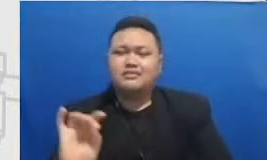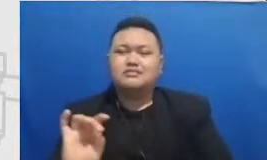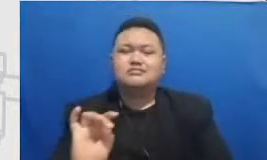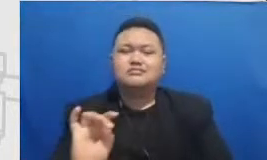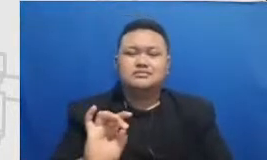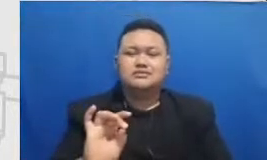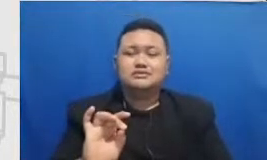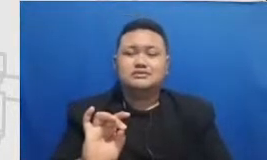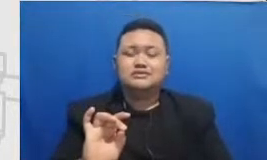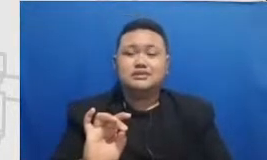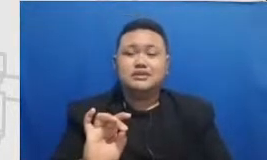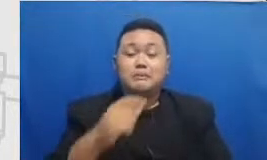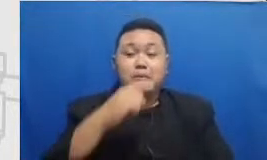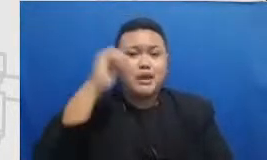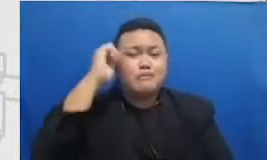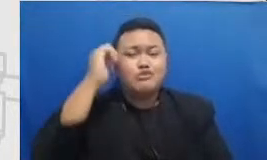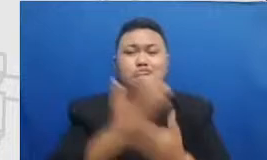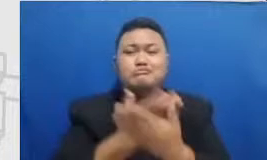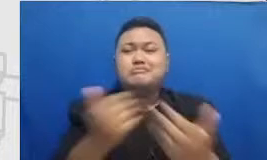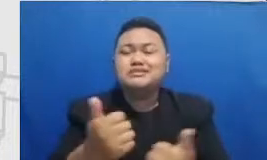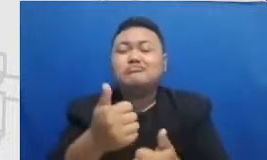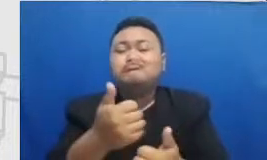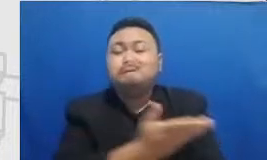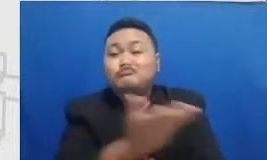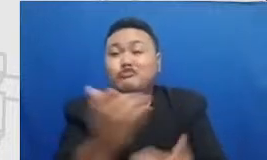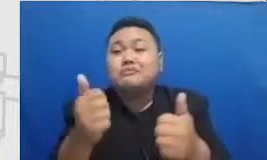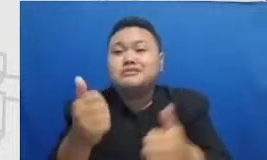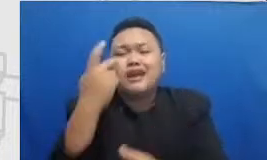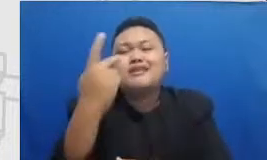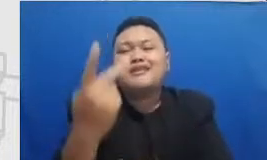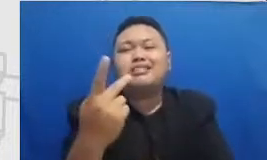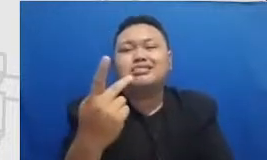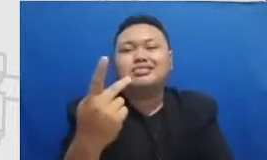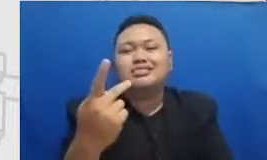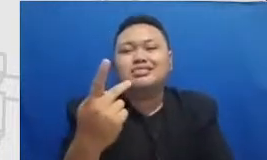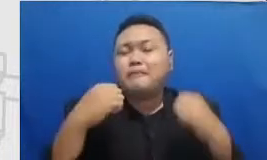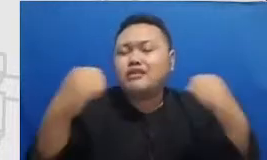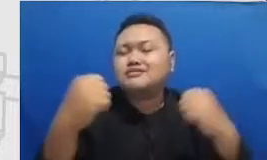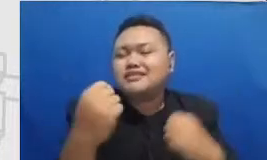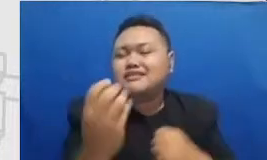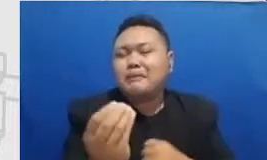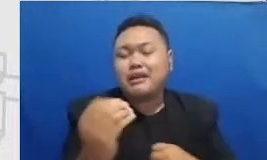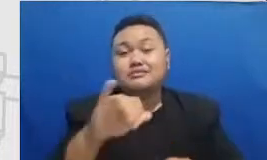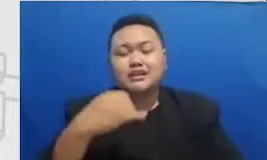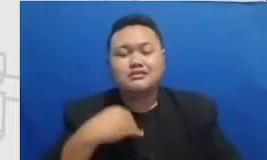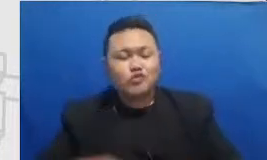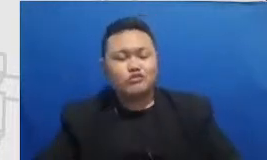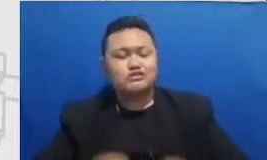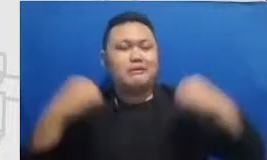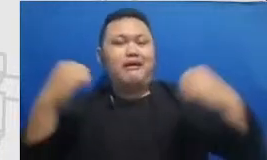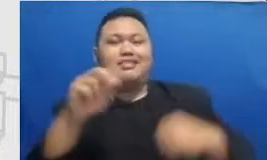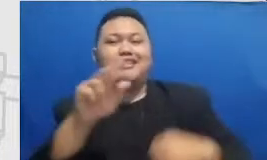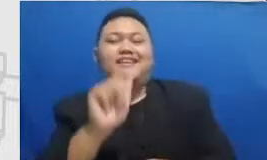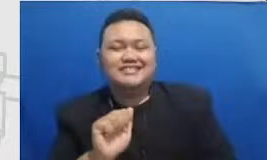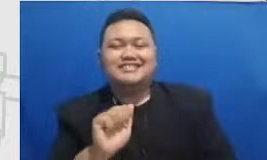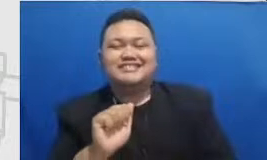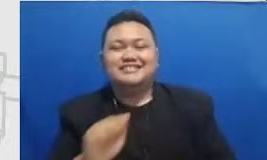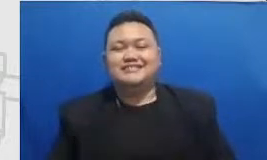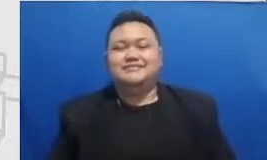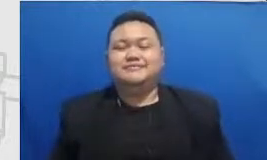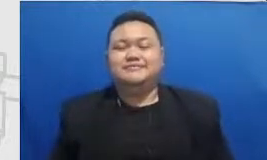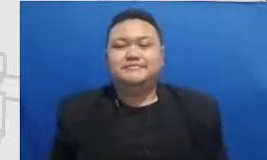apa media sosialnya kolega kita seperti apa kalau kita lihat ada kolega kita Yang Sedang Patah Arang